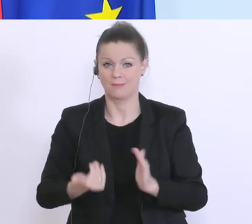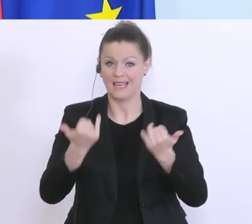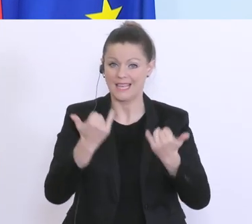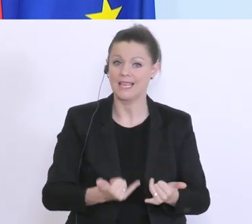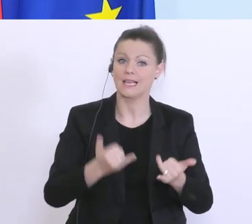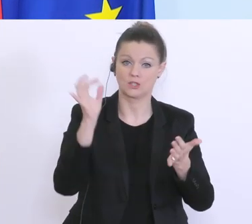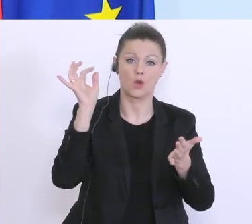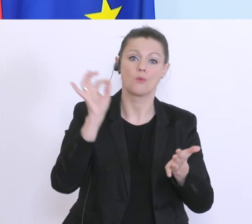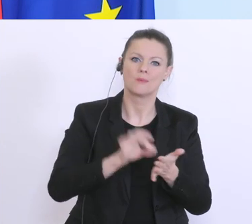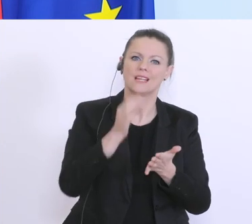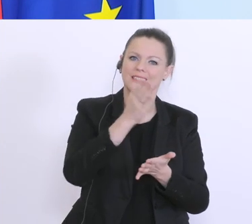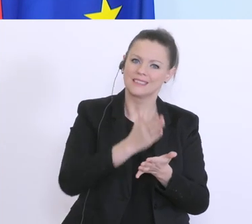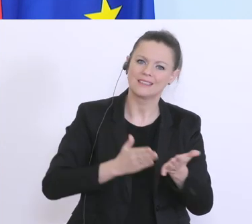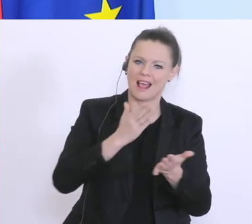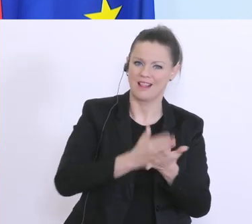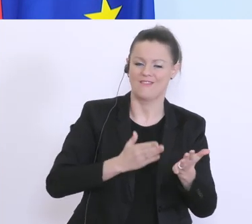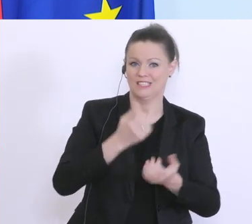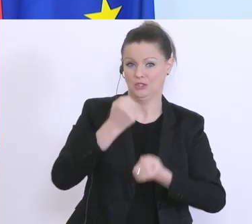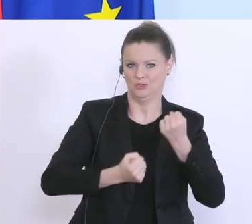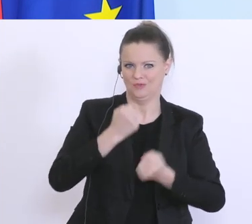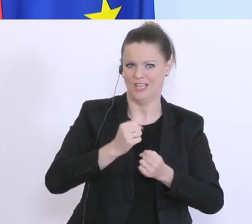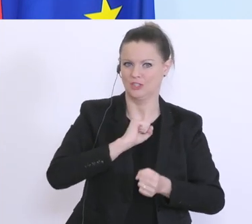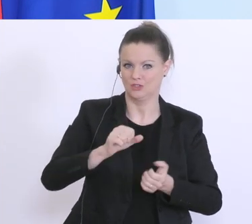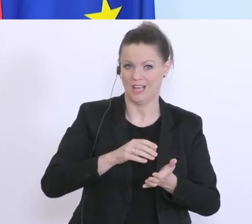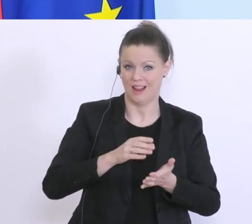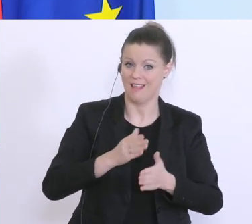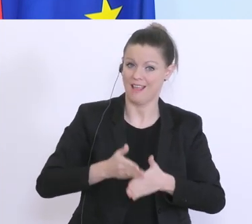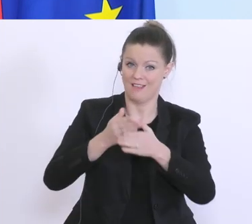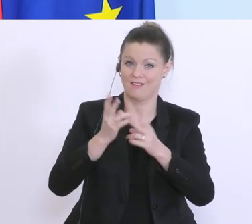helfen teilweise erschweren. Hier sind wir auch mit der europäischen Ebene, mit den Regulatoren